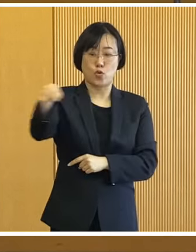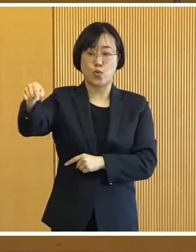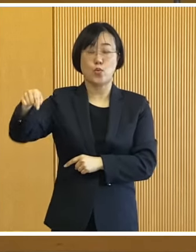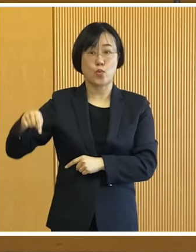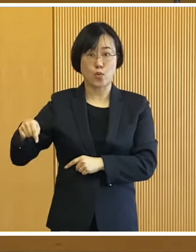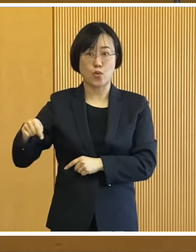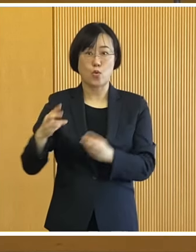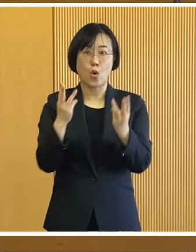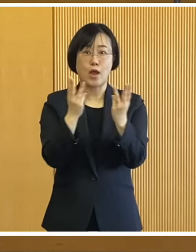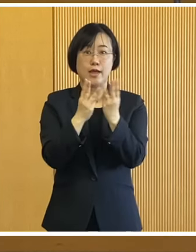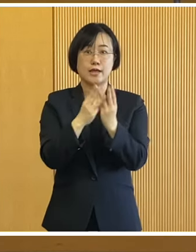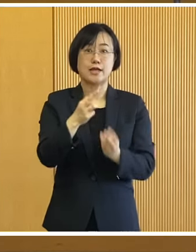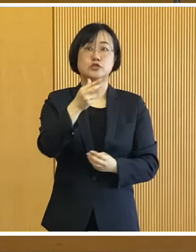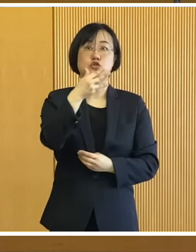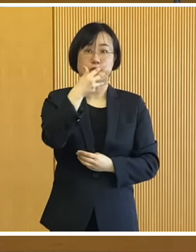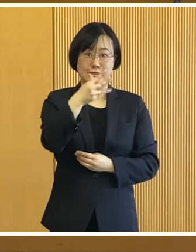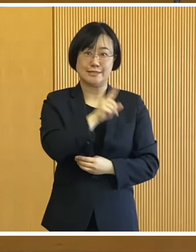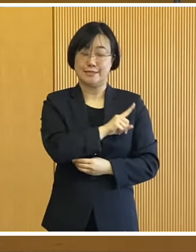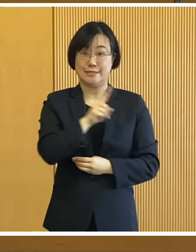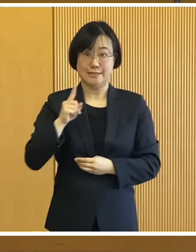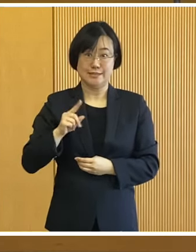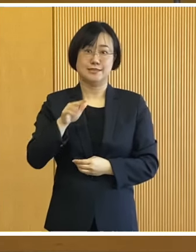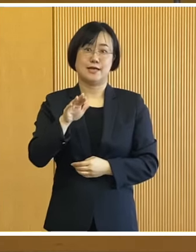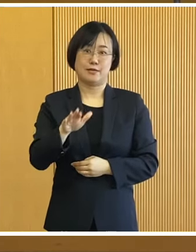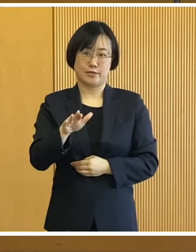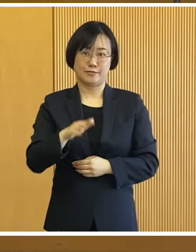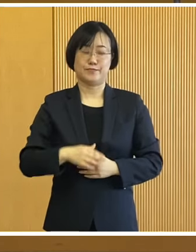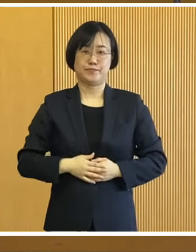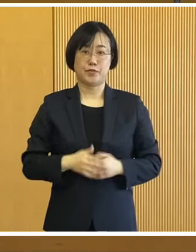1日8往復いたします